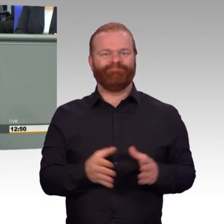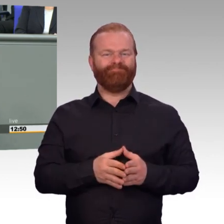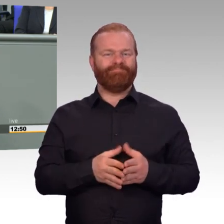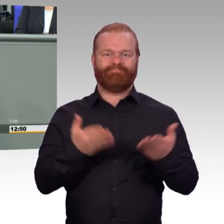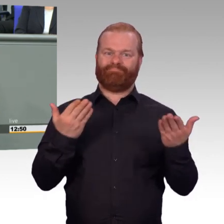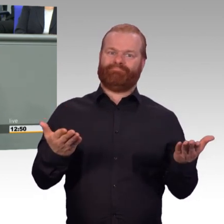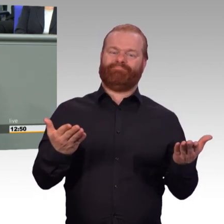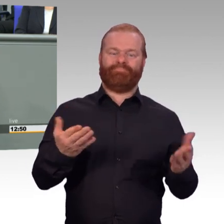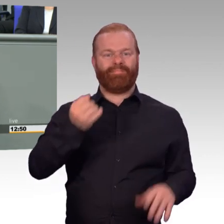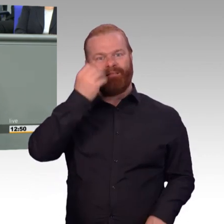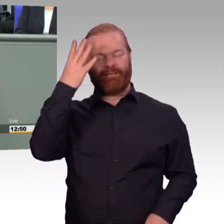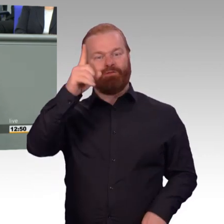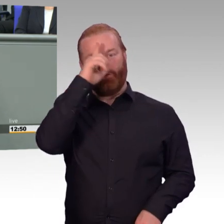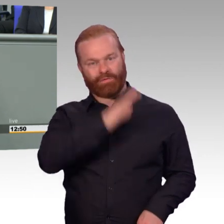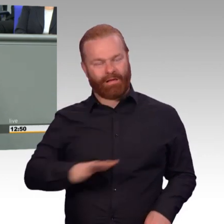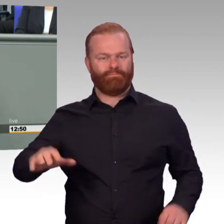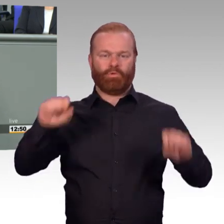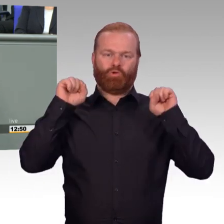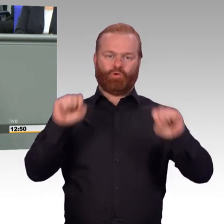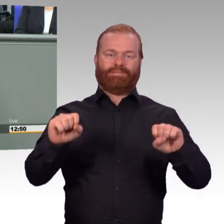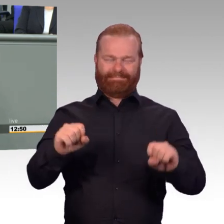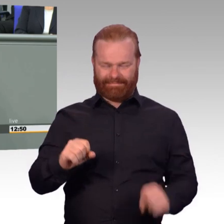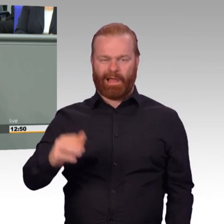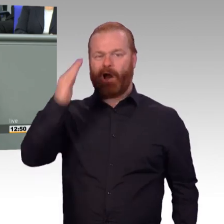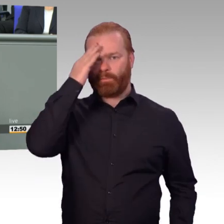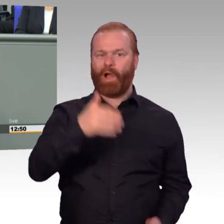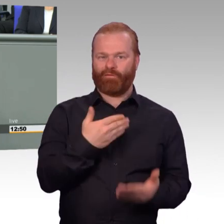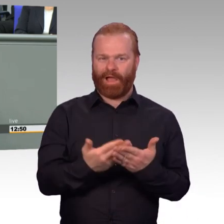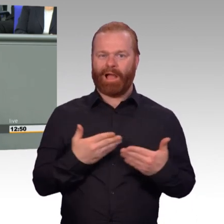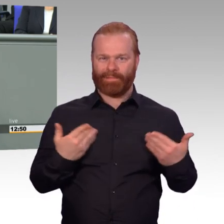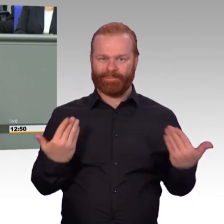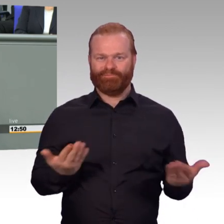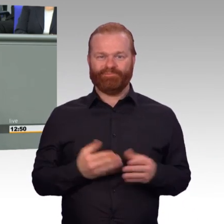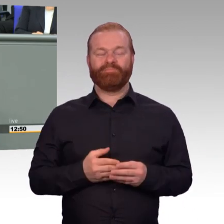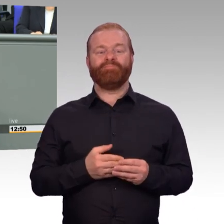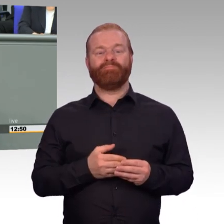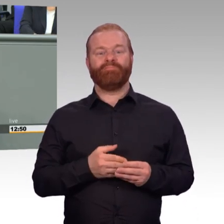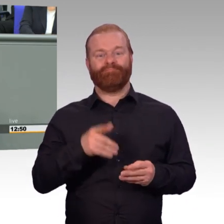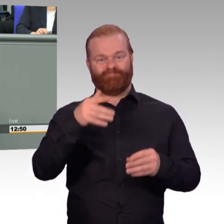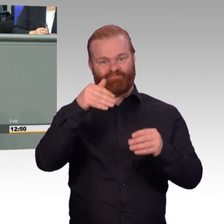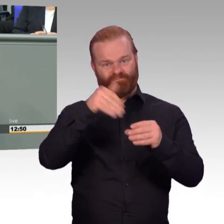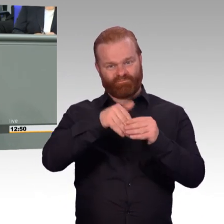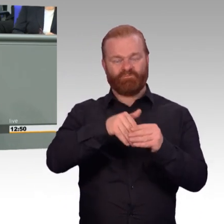selbstverständlich, dass wir der Bundeswehr als Parlamentsarmee die von uns an sie gestellten Aufträge